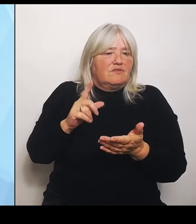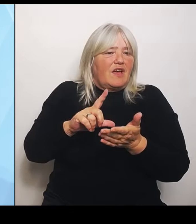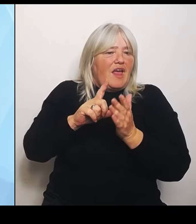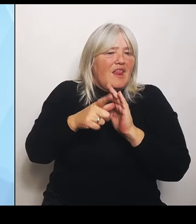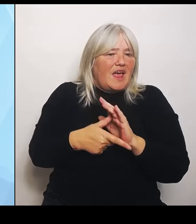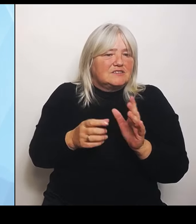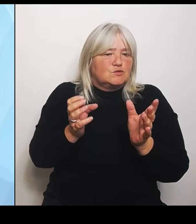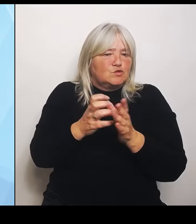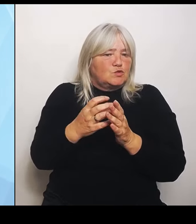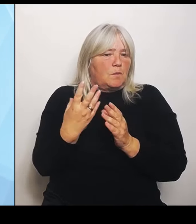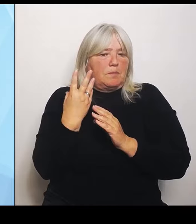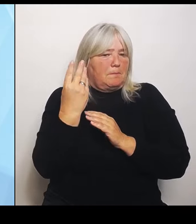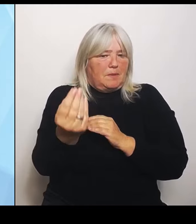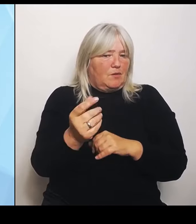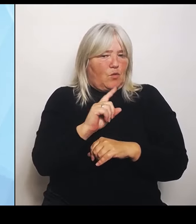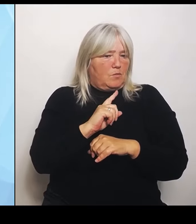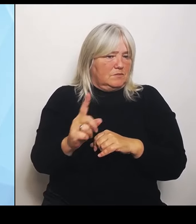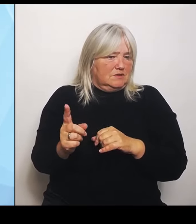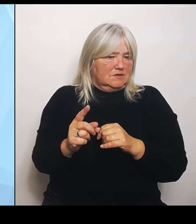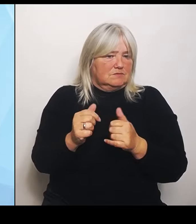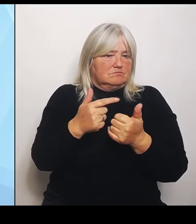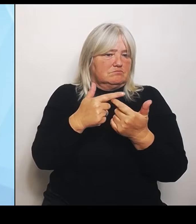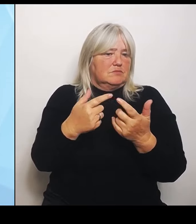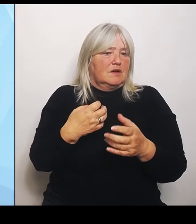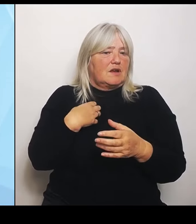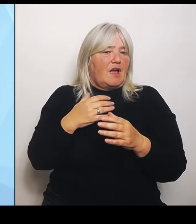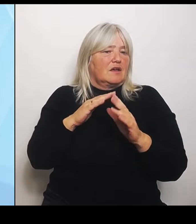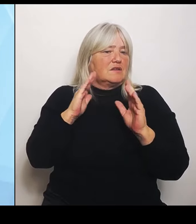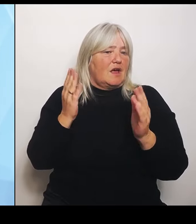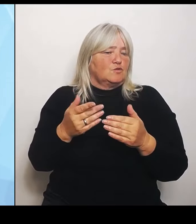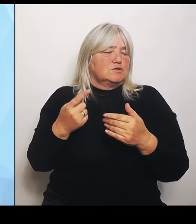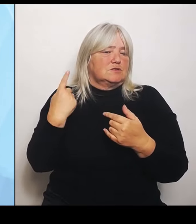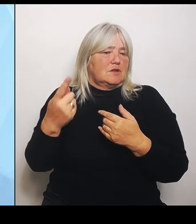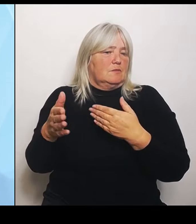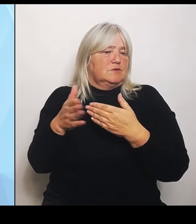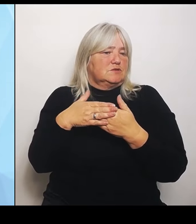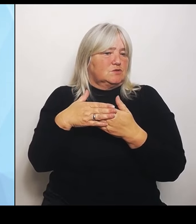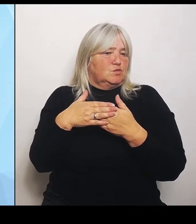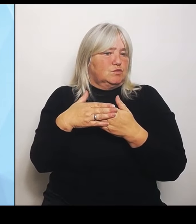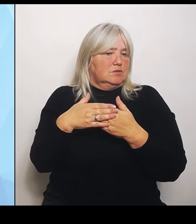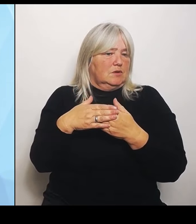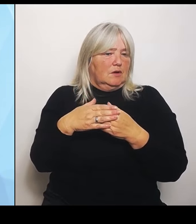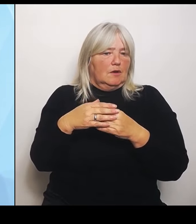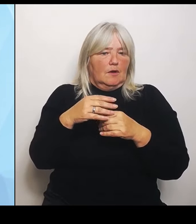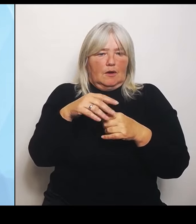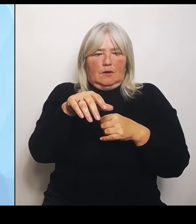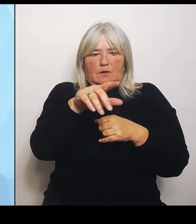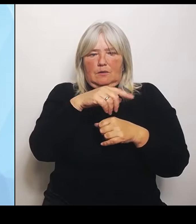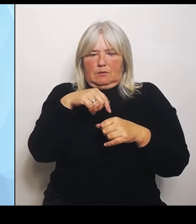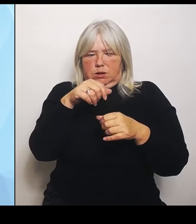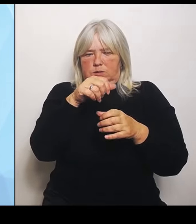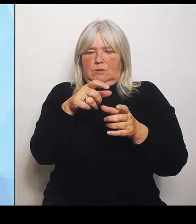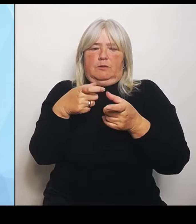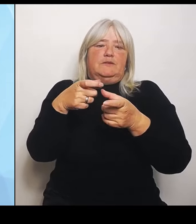diesen Gründen schließt. Und um das zu verhindern, versuchen wir eben diese Ausnahmen auch über den Bundesrat zu bekommen und diese ausweichen Kooperationsmöglichkeiten, die wir